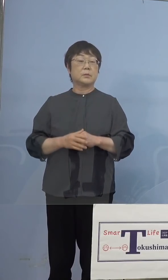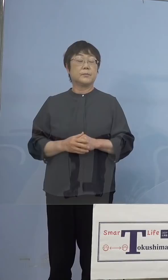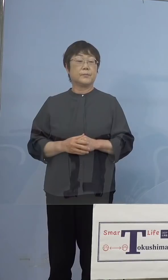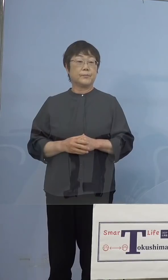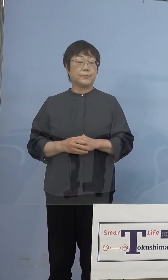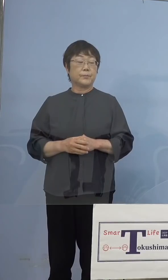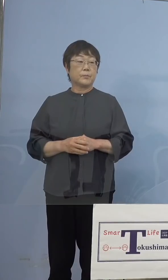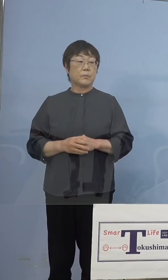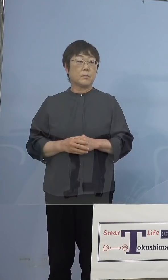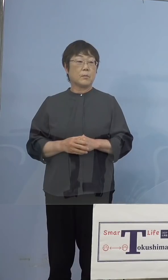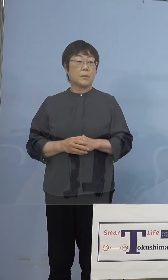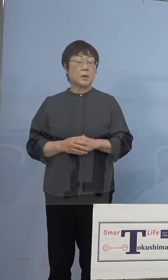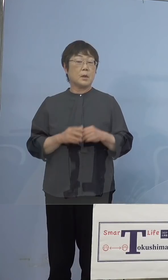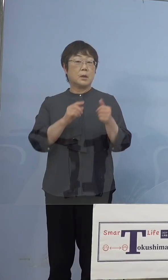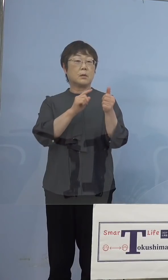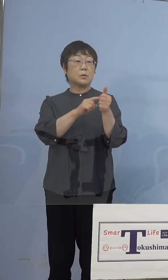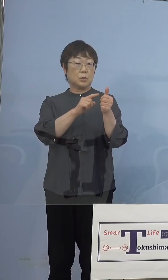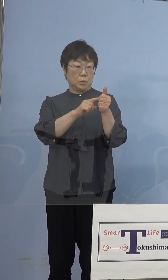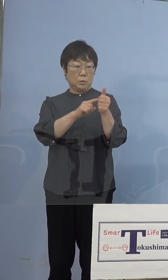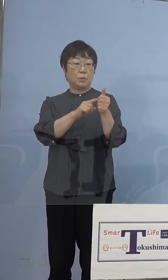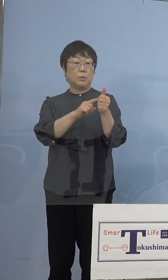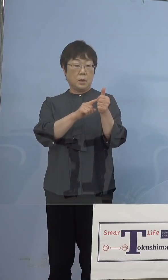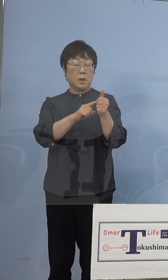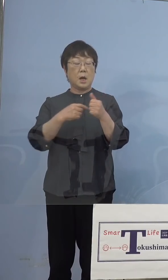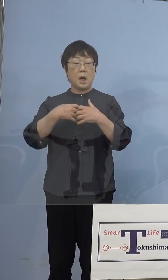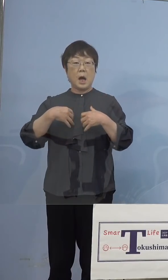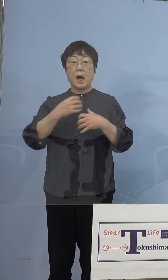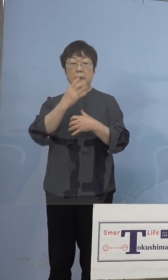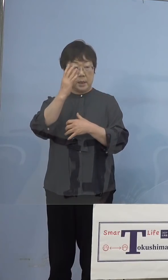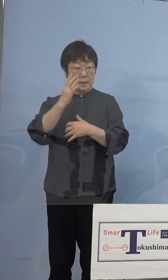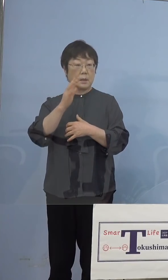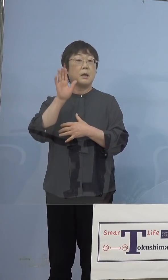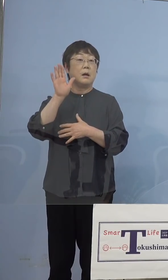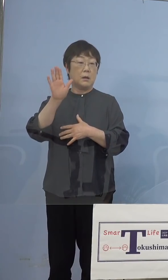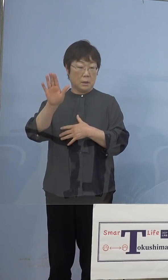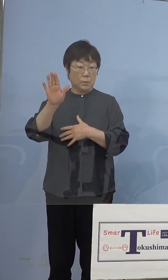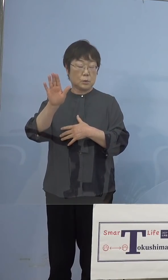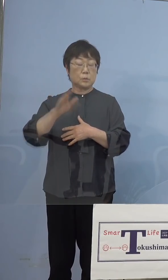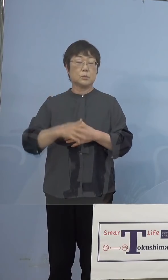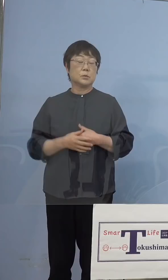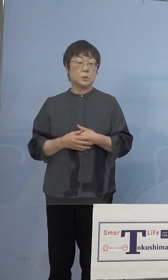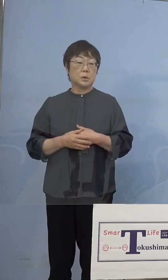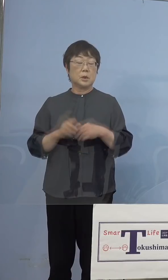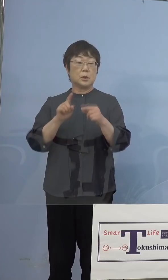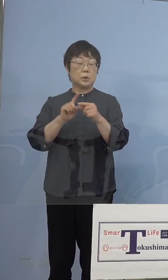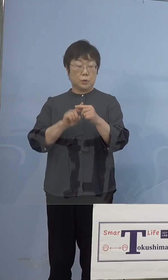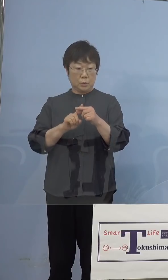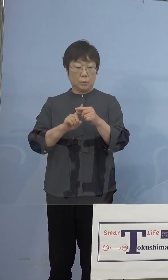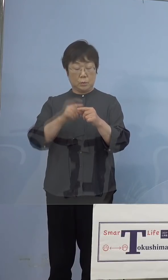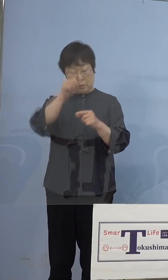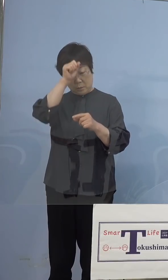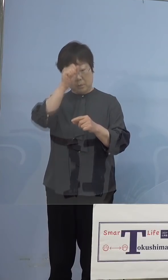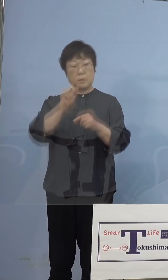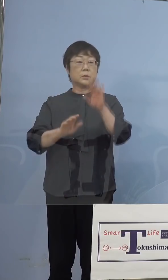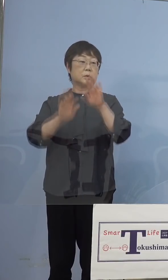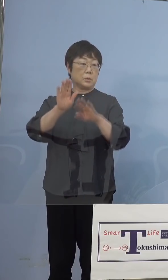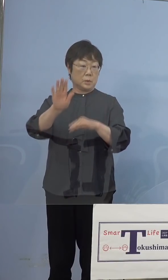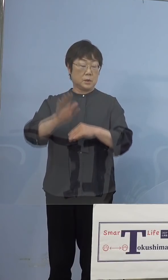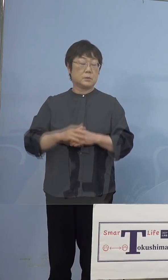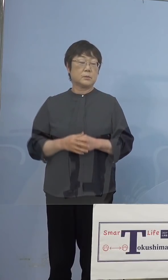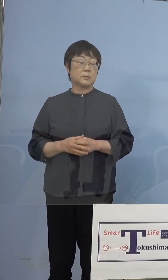この方の症状は肺炎の症例が見られる ということで、中等症ということになります